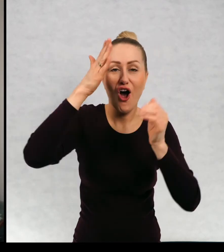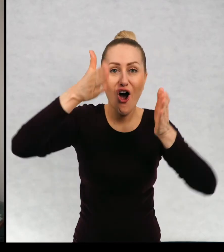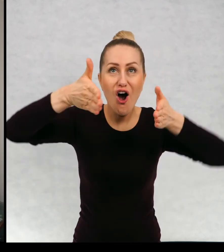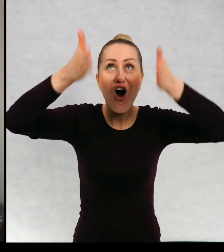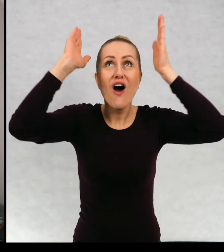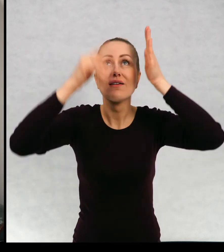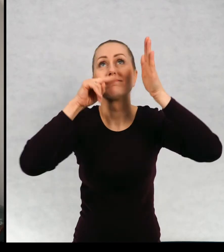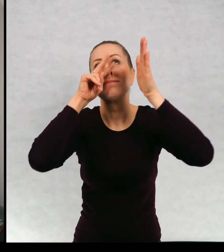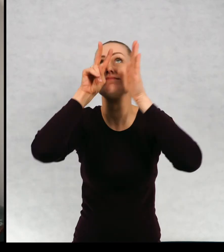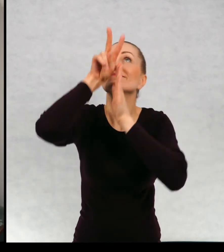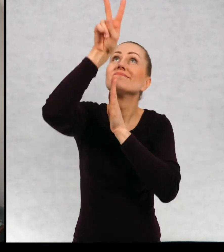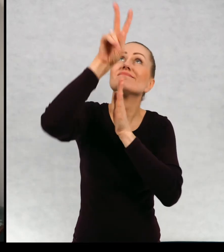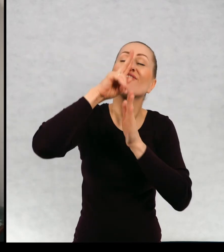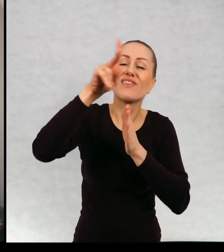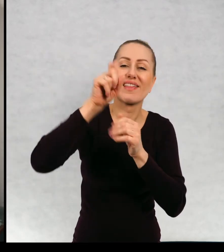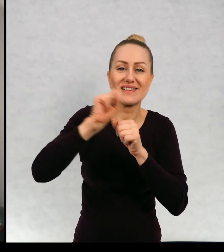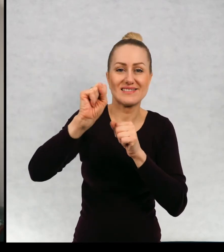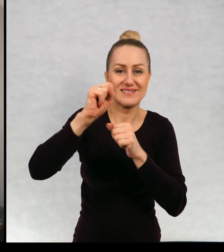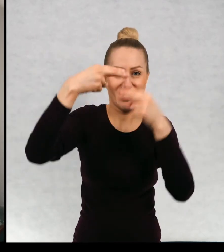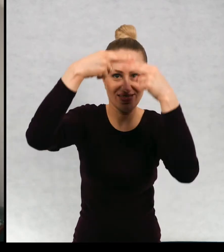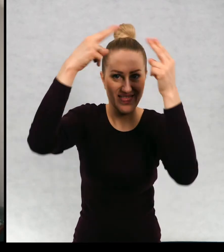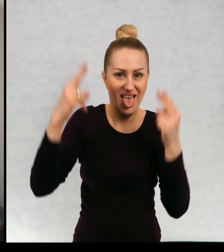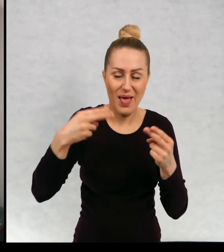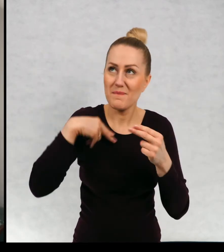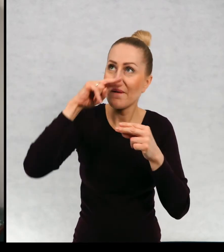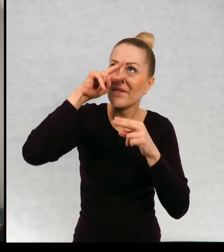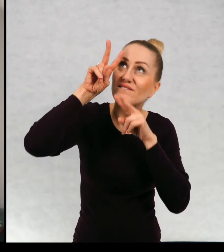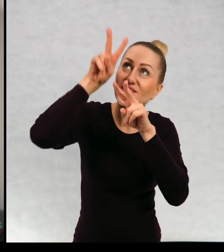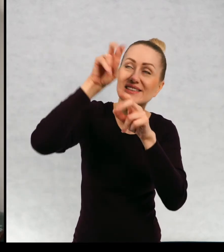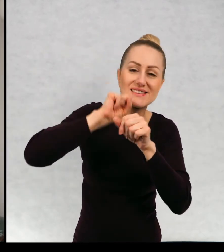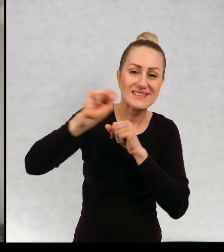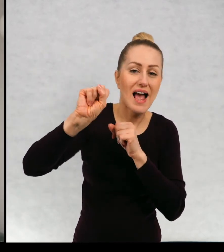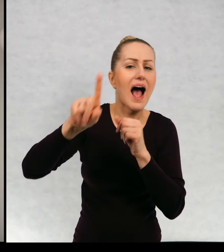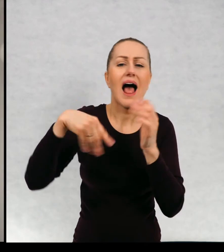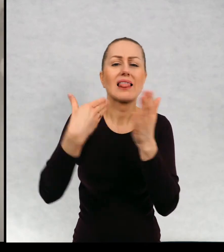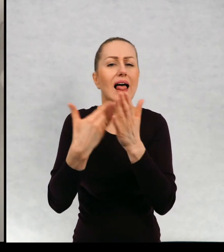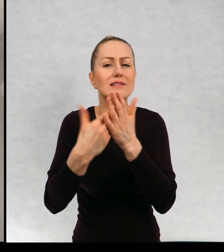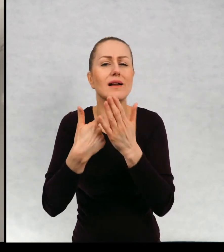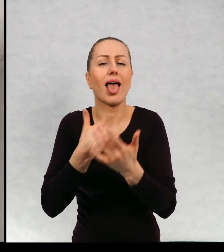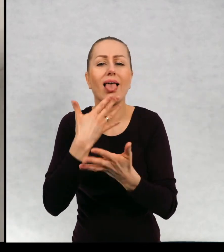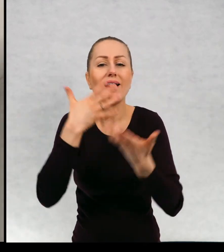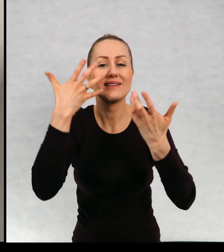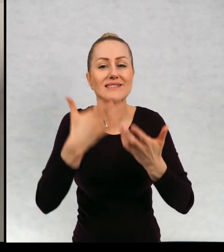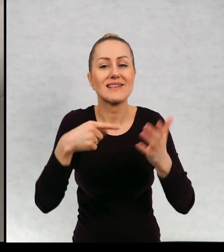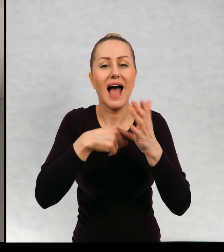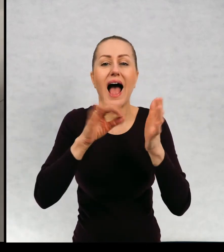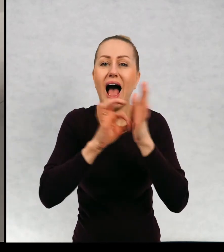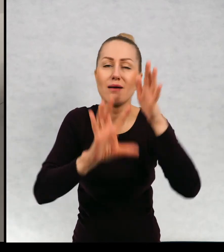okno na dachu niebo, a dlaczego akurat chciałam, żebyśmy się znaleźli na